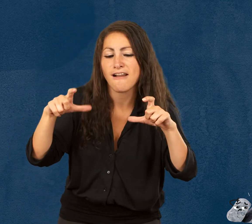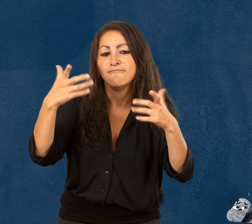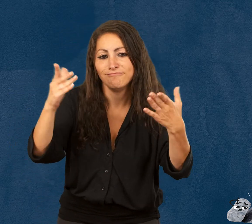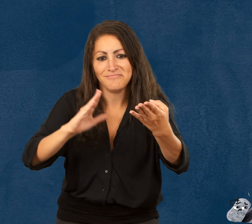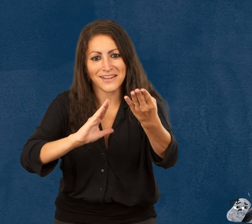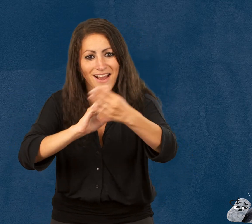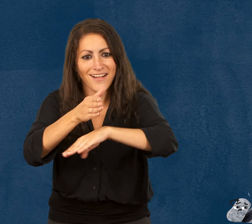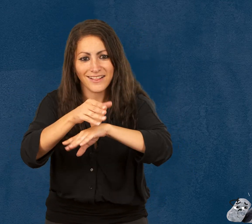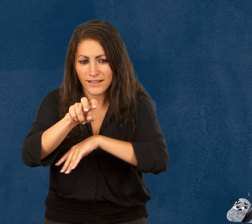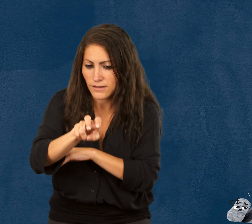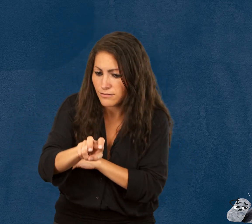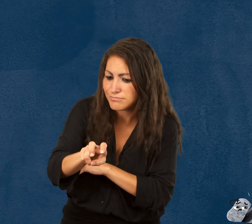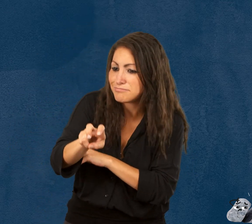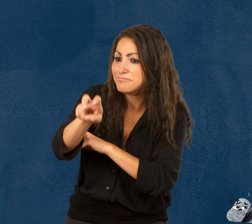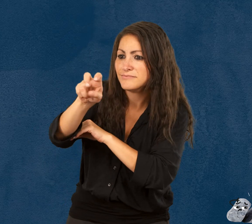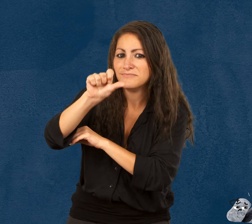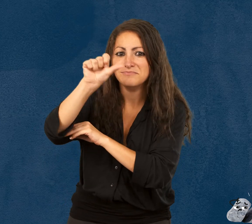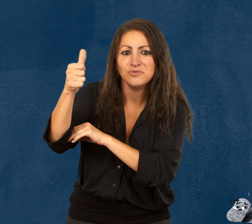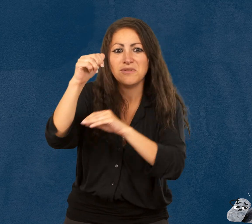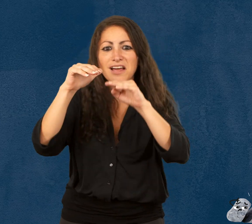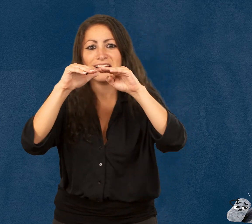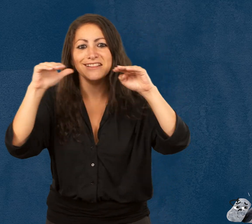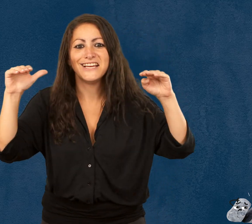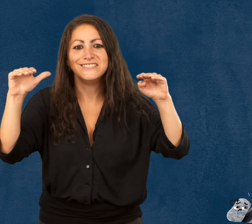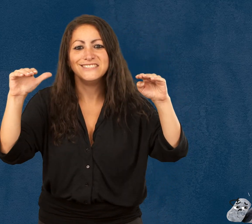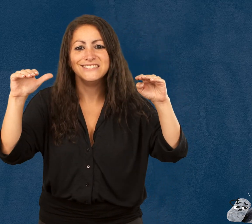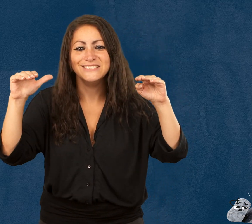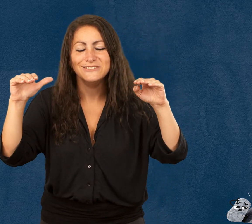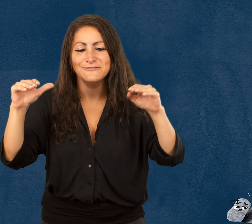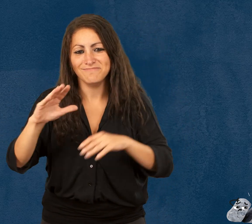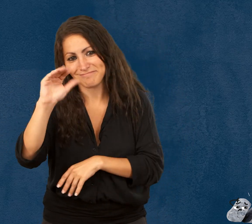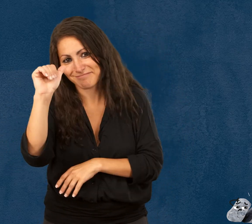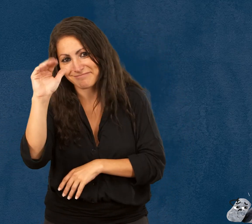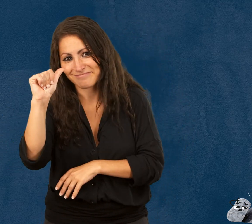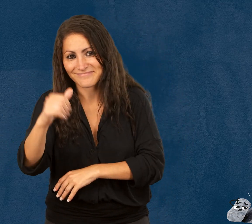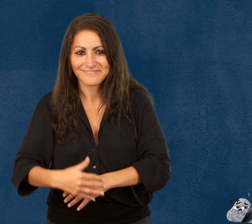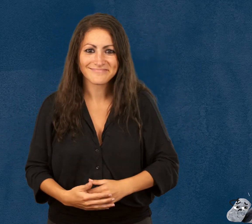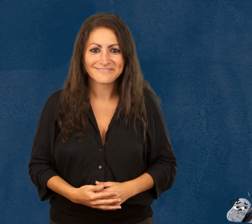vous pouvez entrer dans l’espace d’exposition situé au niveau 1. À bientôt !